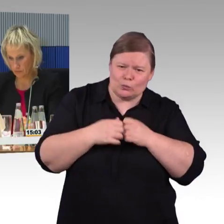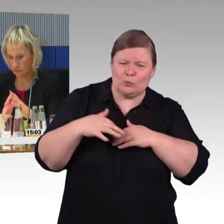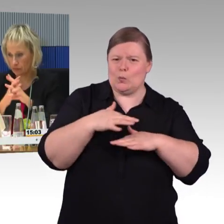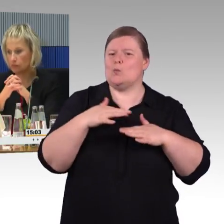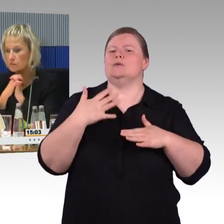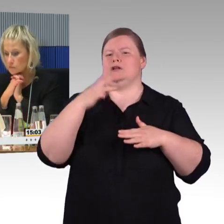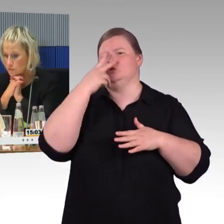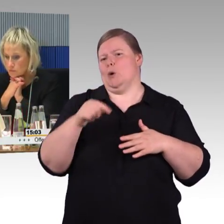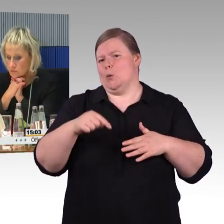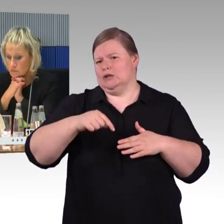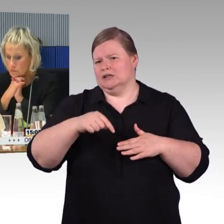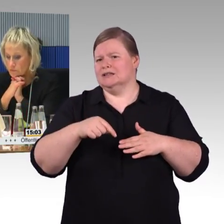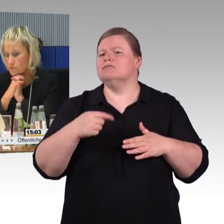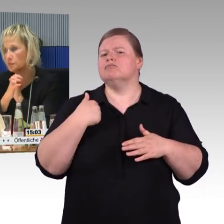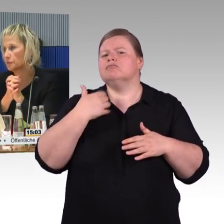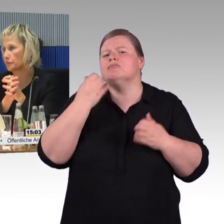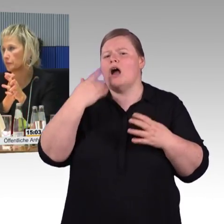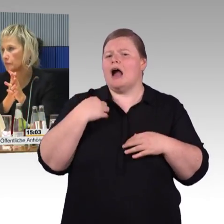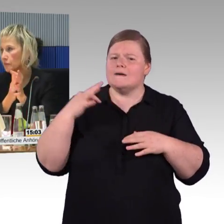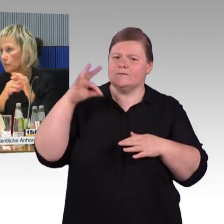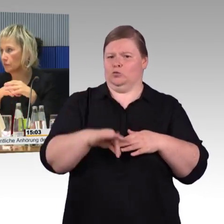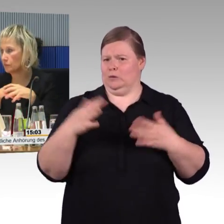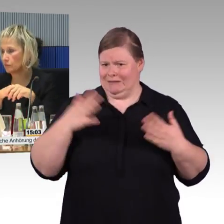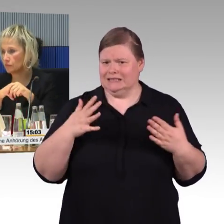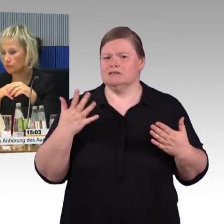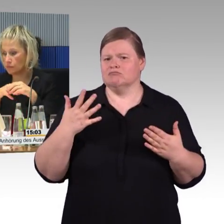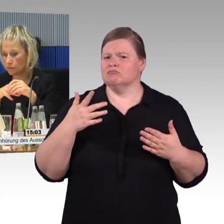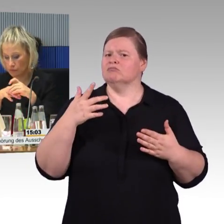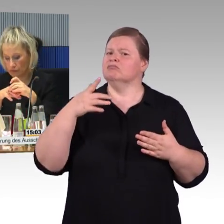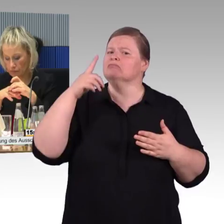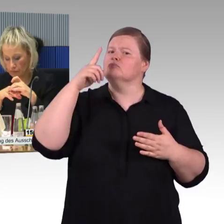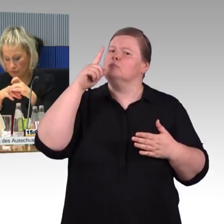einmal davon ganz abgesehen, dass diese Systeme nicht einheitlich sind,